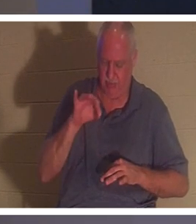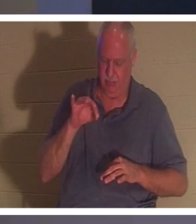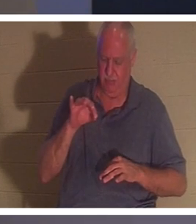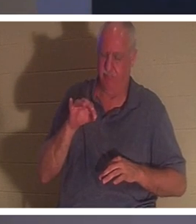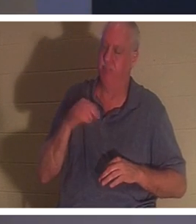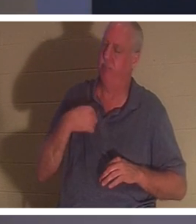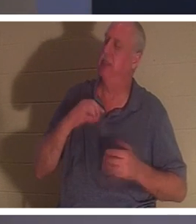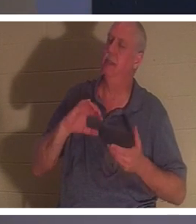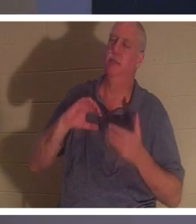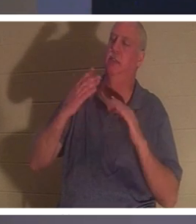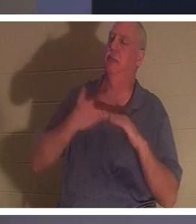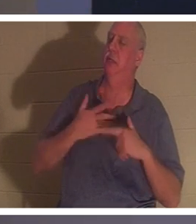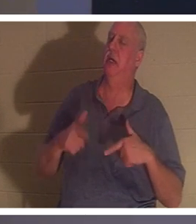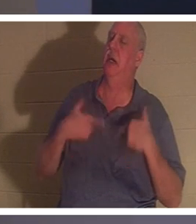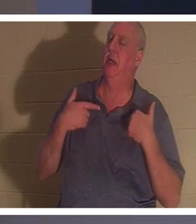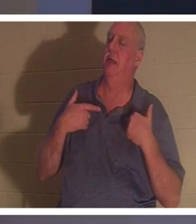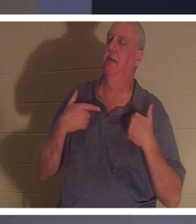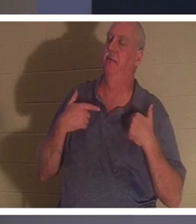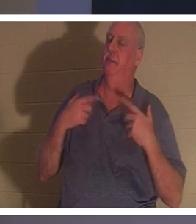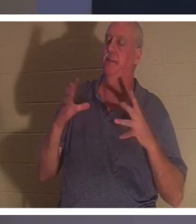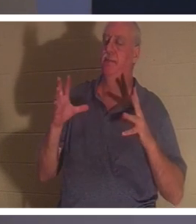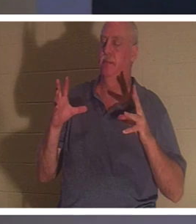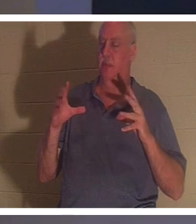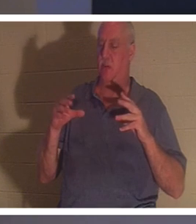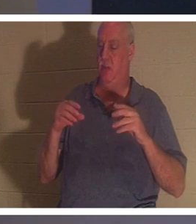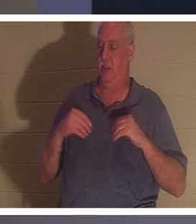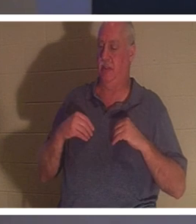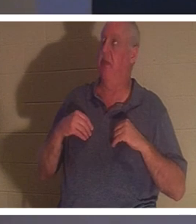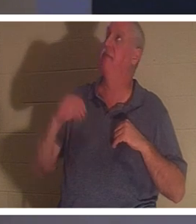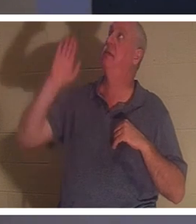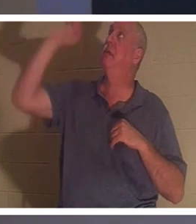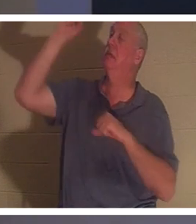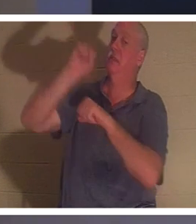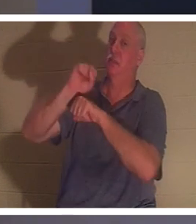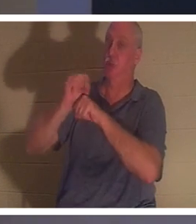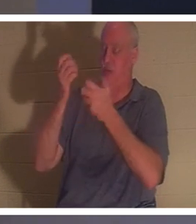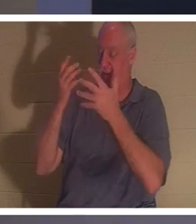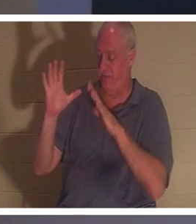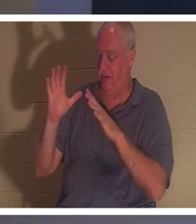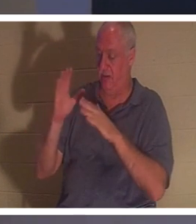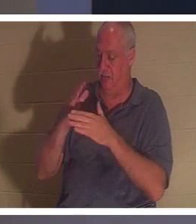제 삶을 엉망으로 만들었고 그들은 예수님이 성취하신 일의 완성된 일을 받아들입니다"라고 말하는 지점입니다. 그는